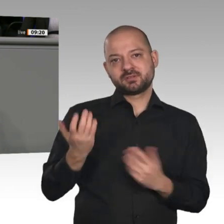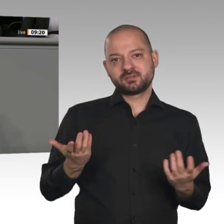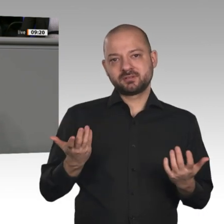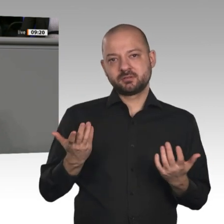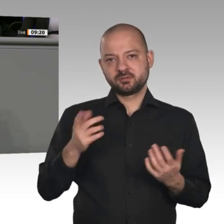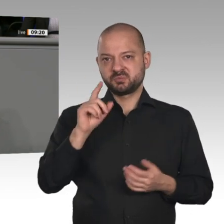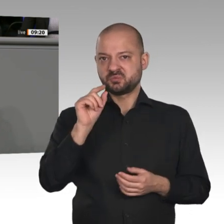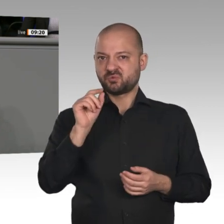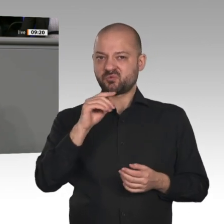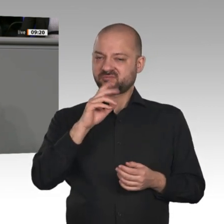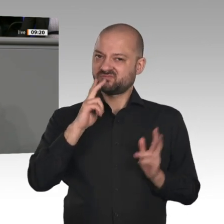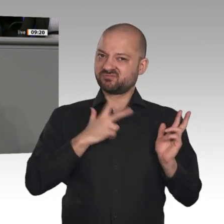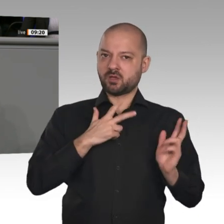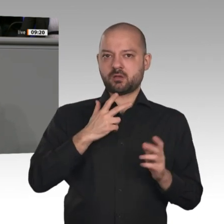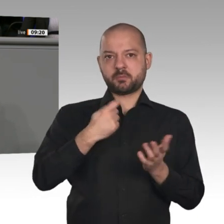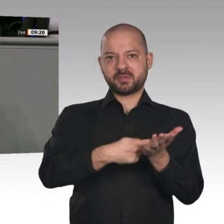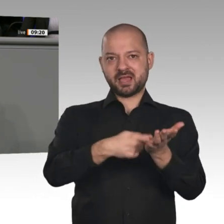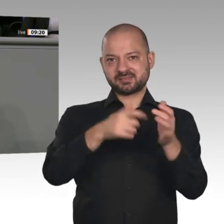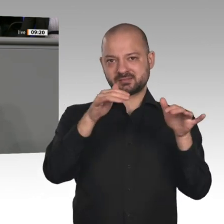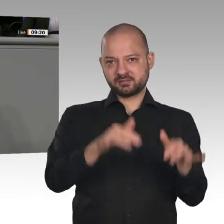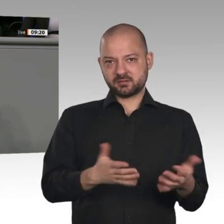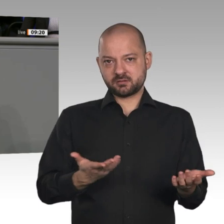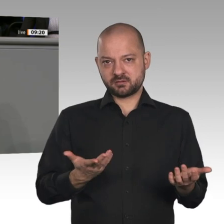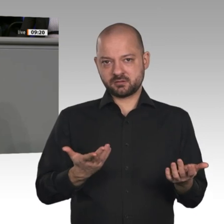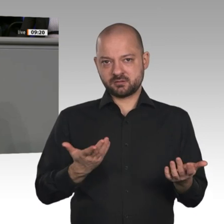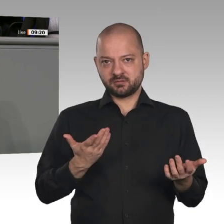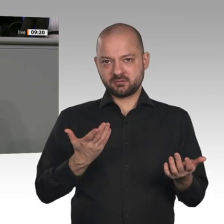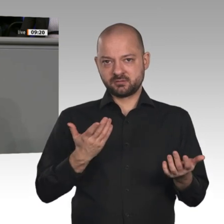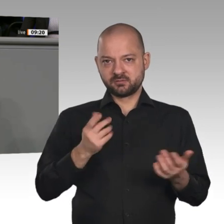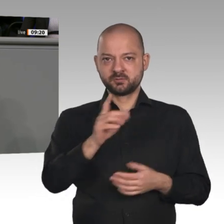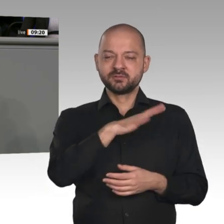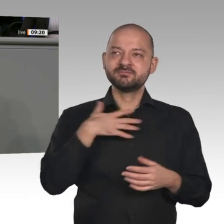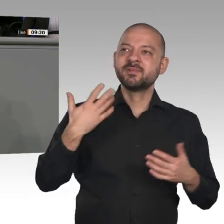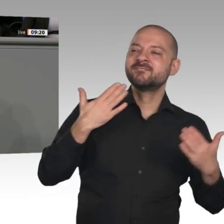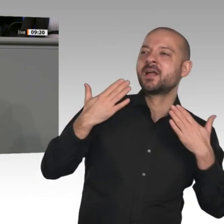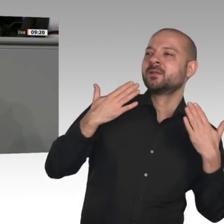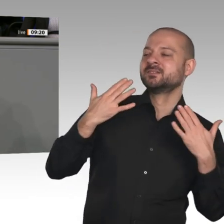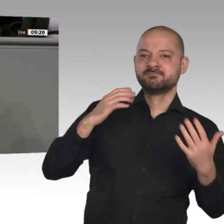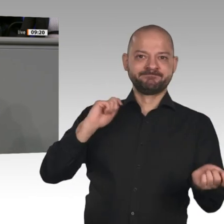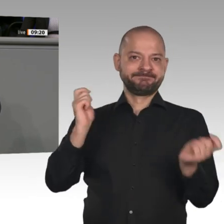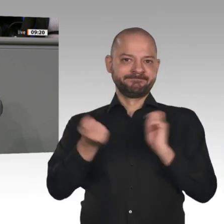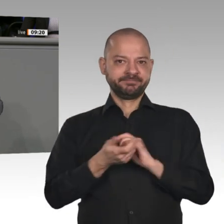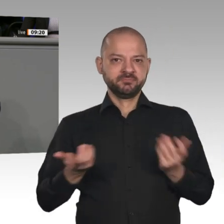diese Idee vom großen Strukturwandel, von der gigantischen Transformation der Welt wirklich zu Ende gedacht?